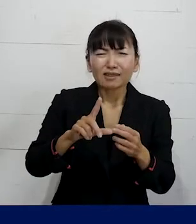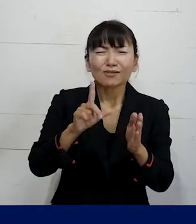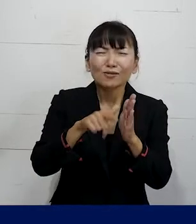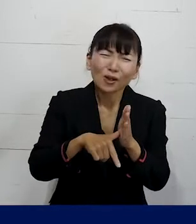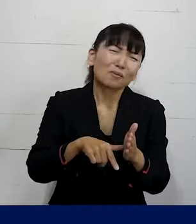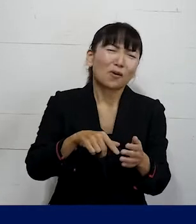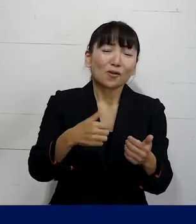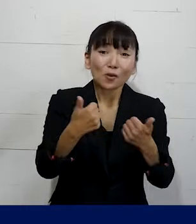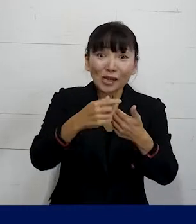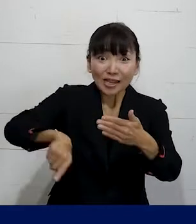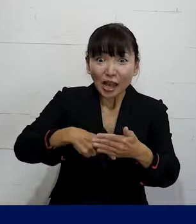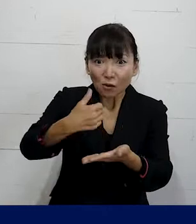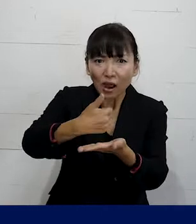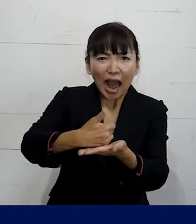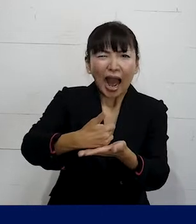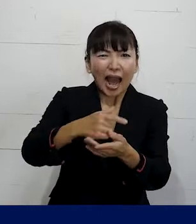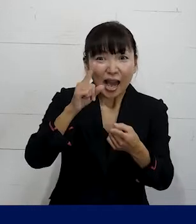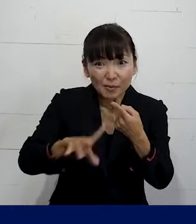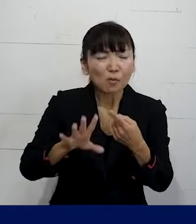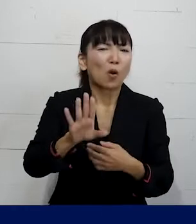ご相談いただいた内容によってはあります